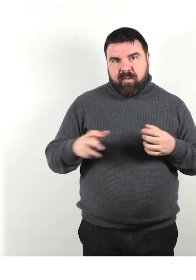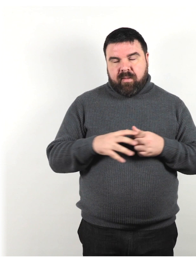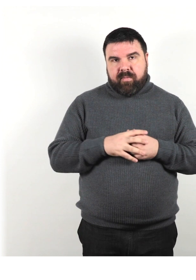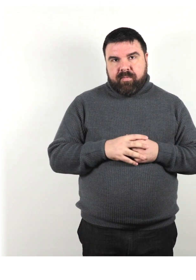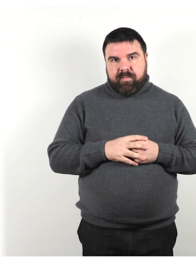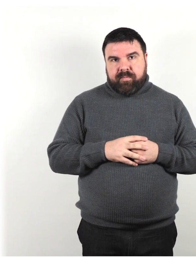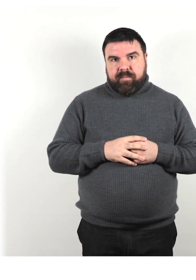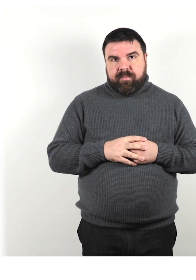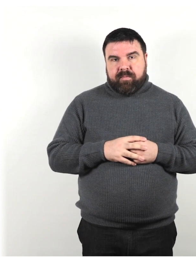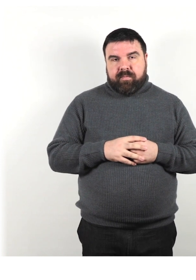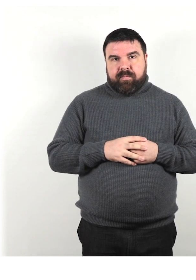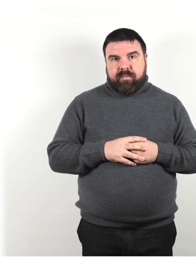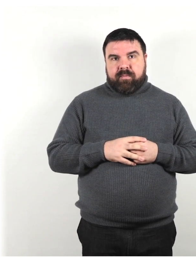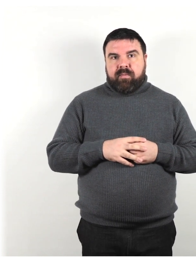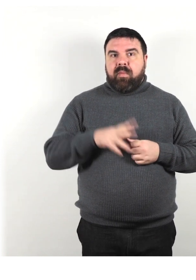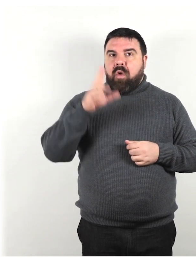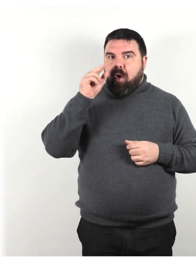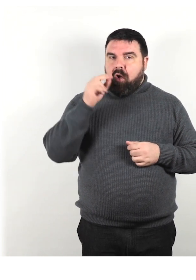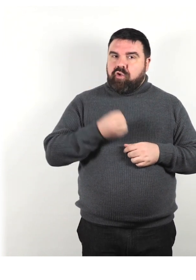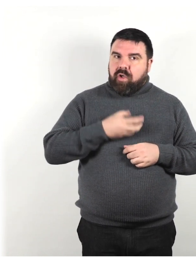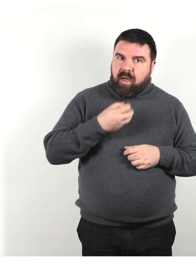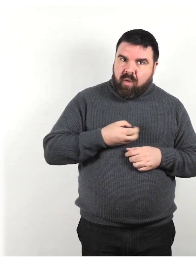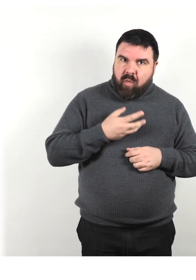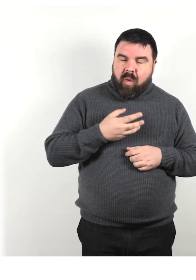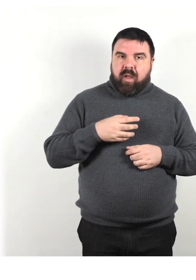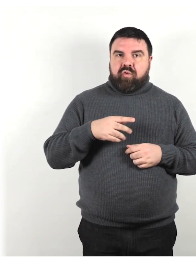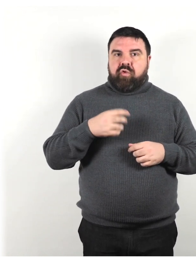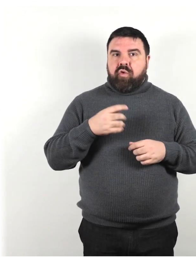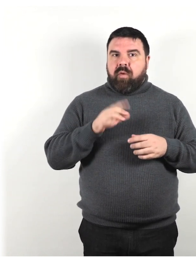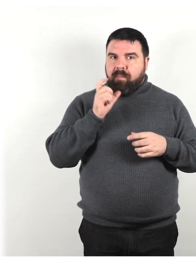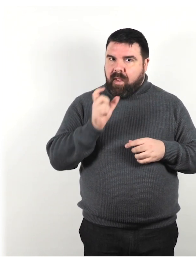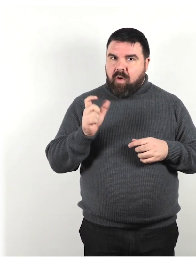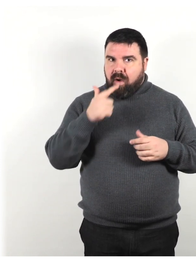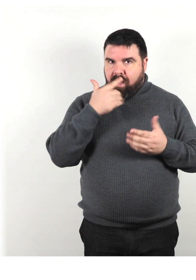Tra cui conoscere il linguaggio e la terminologia corretta facilita la comunicazione